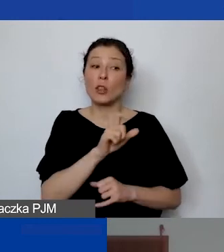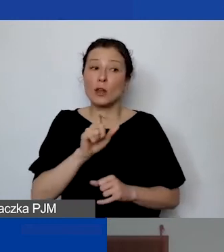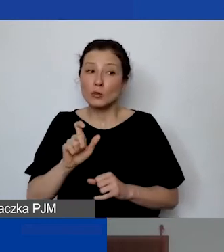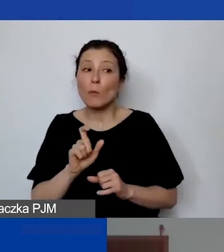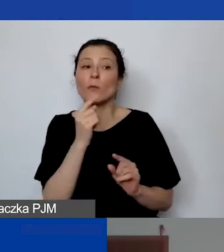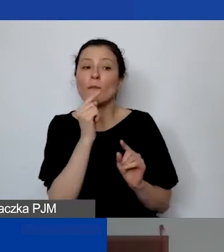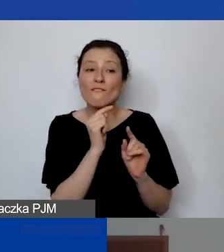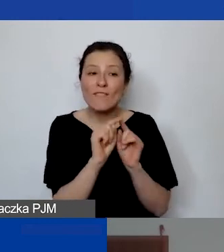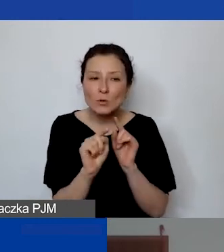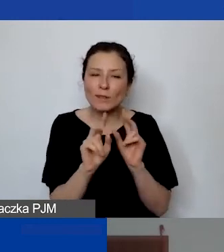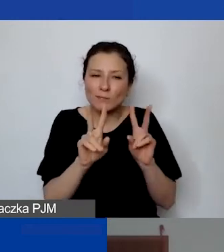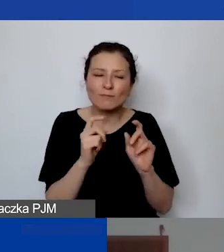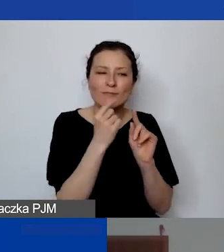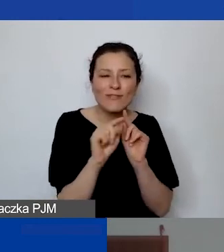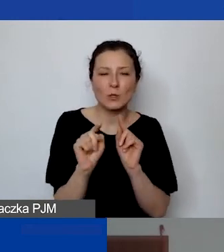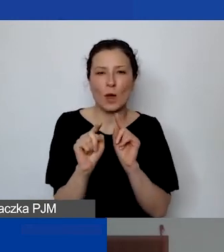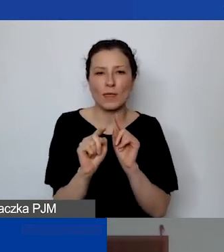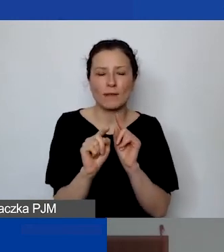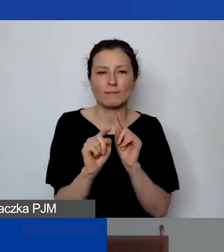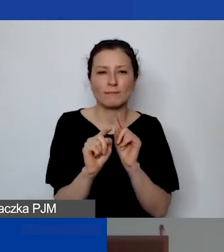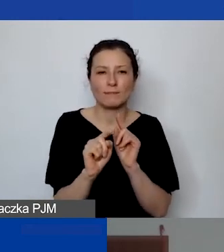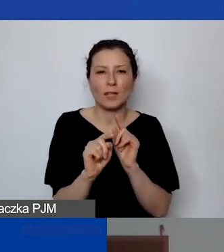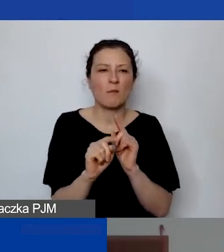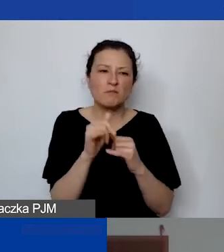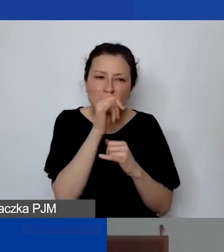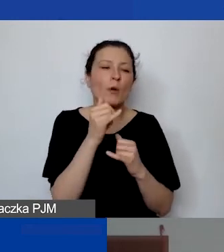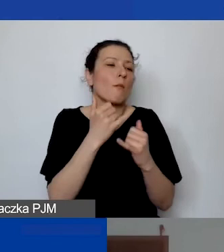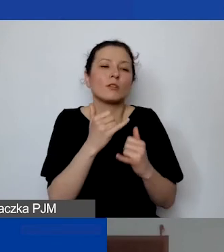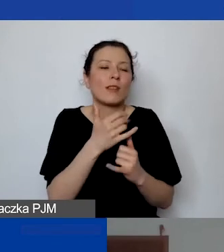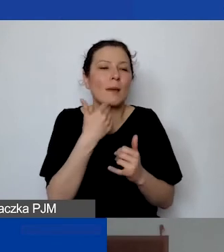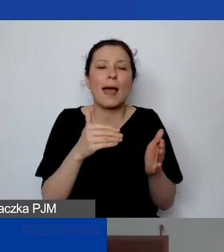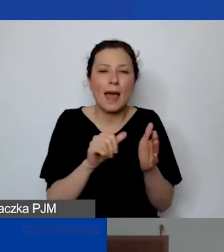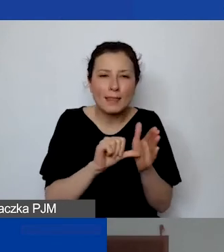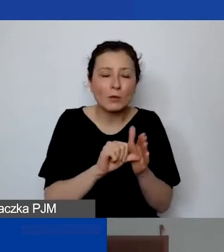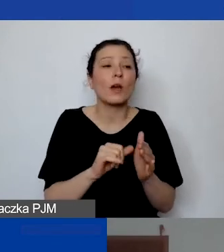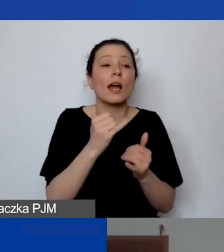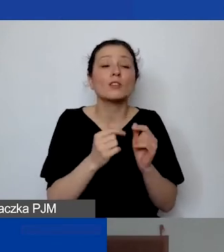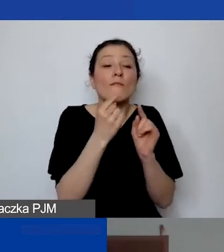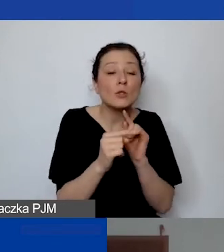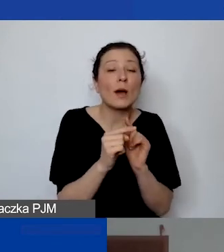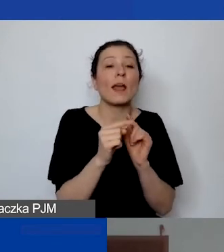bo nie mogą być oddelegowane, jeśli to nie jest etat, ale są przypisane do tego projektu i realizują działania